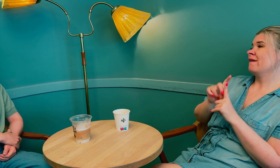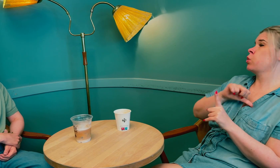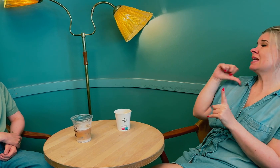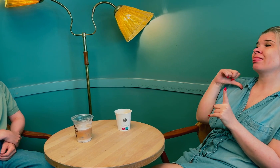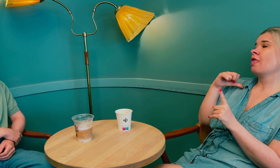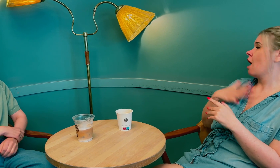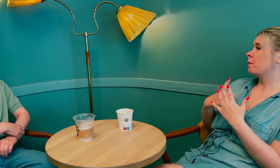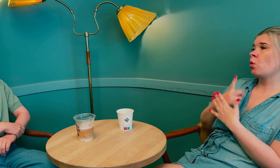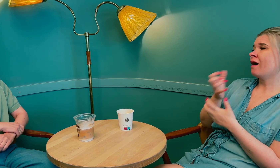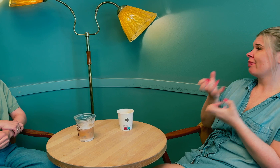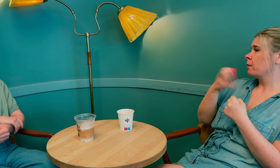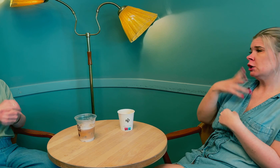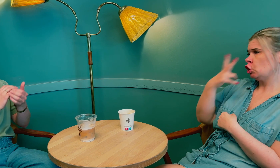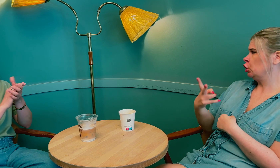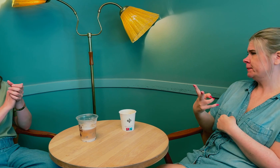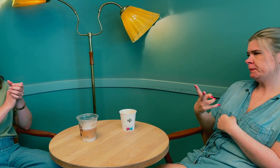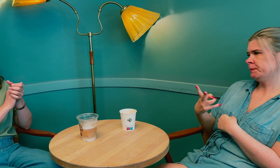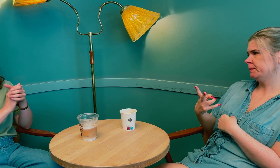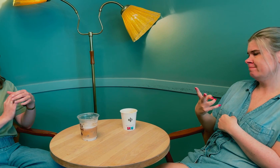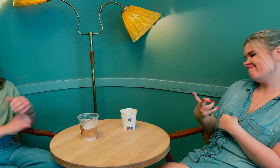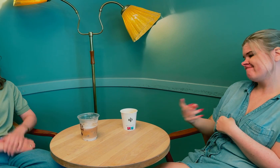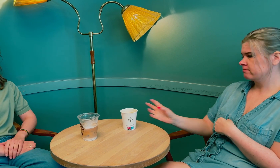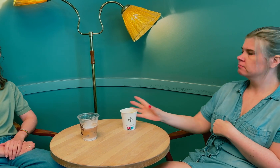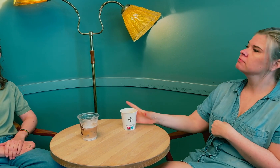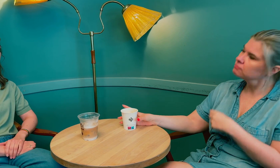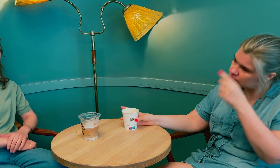Men det var for sent, det var ikke mulig å redde synet mitt.